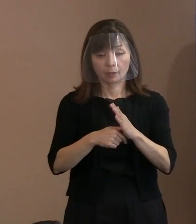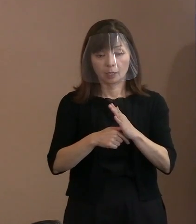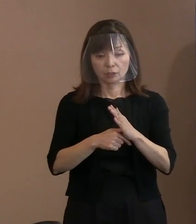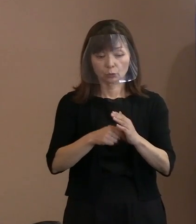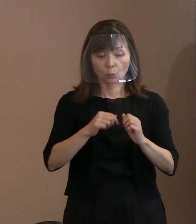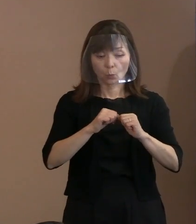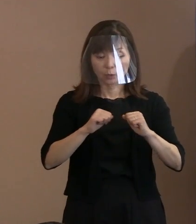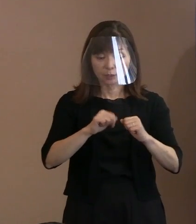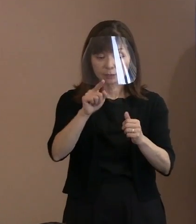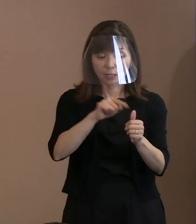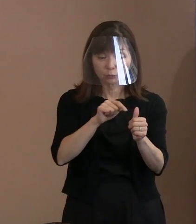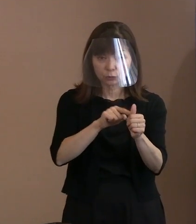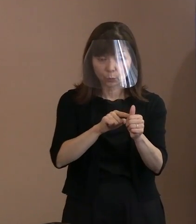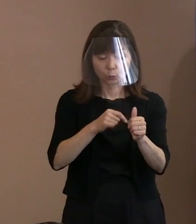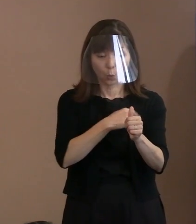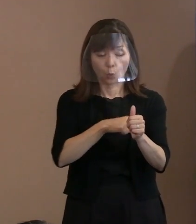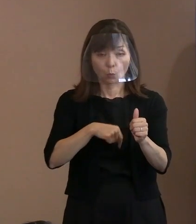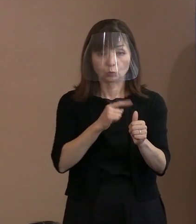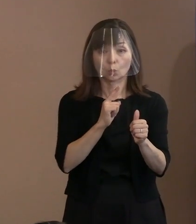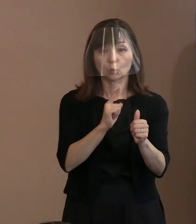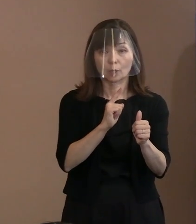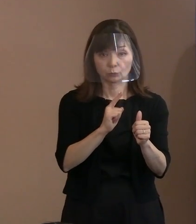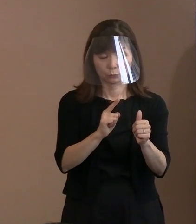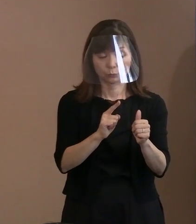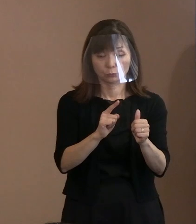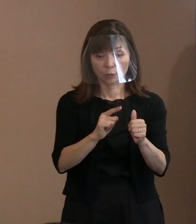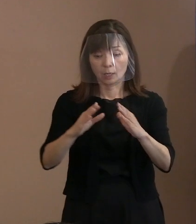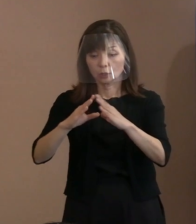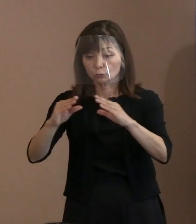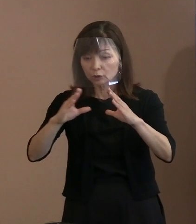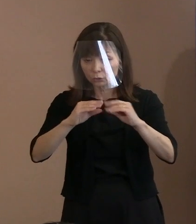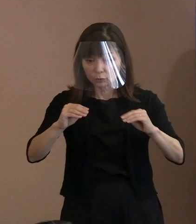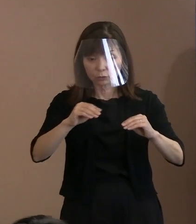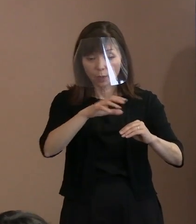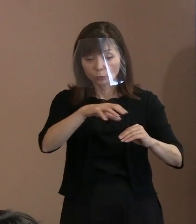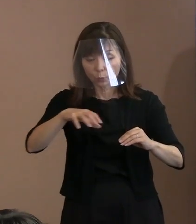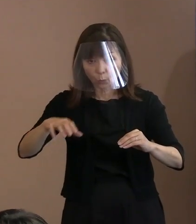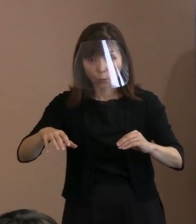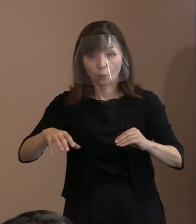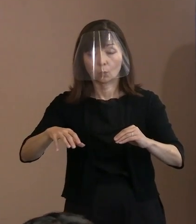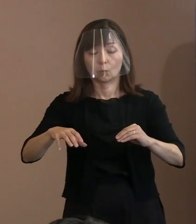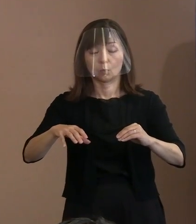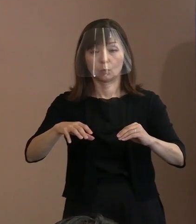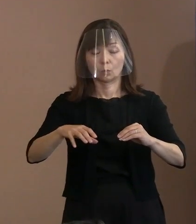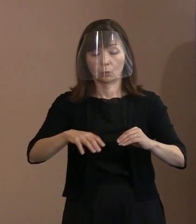その方がどの国に属そうとも きちっとした考え方を持っている方､